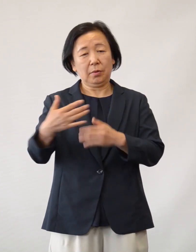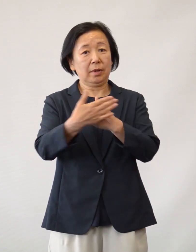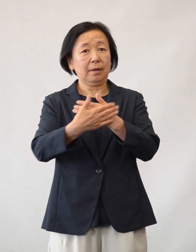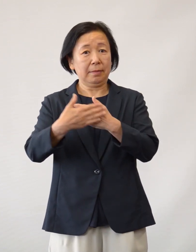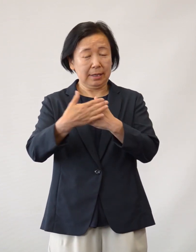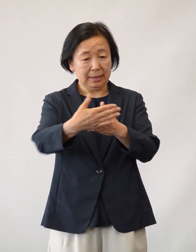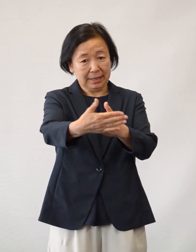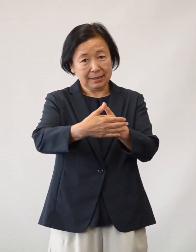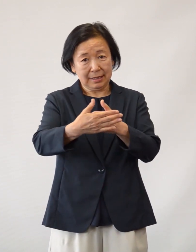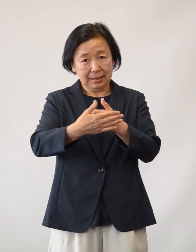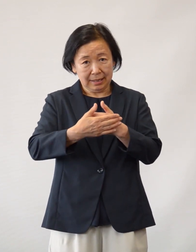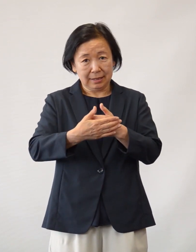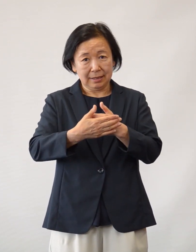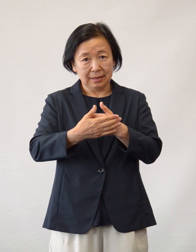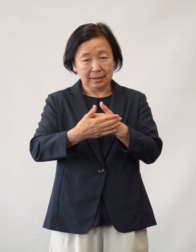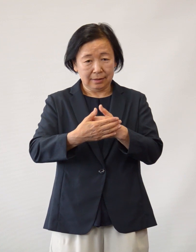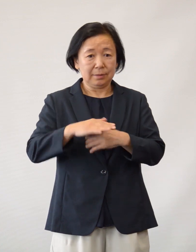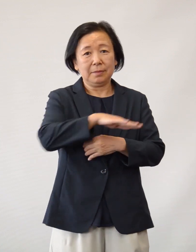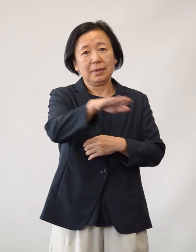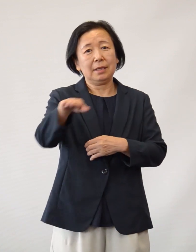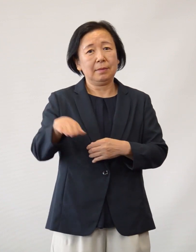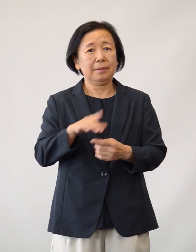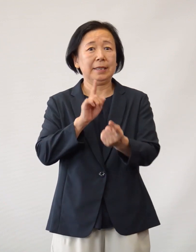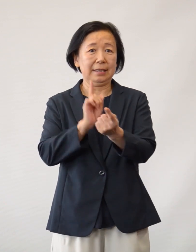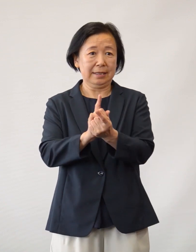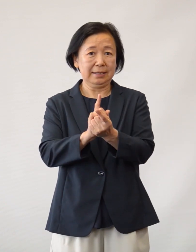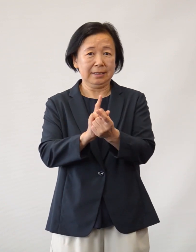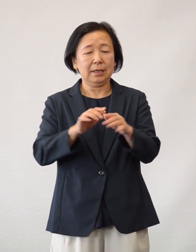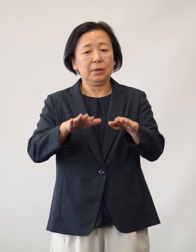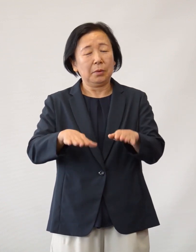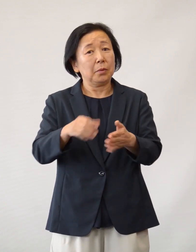さまざまな形で支えていただいている 皆さまに対しまして